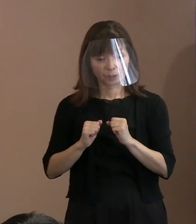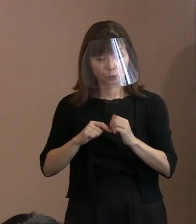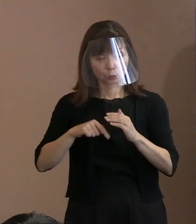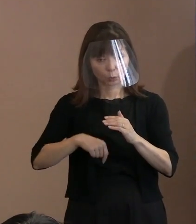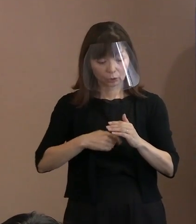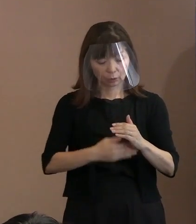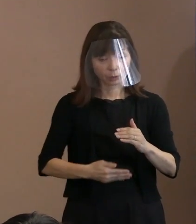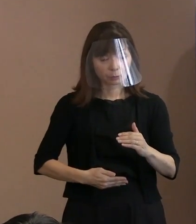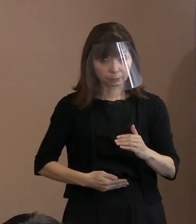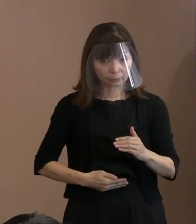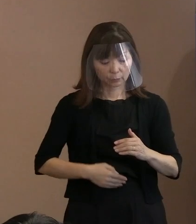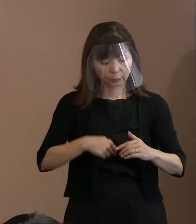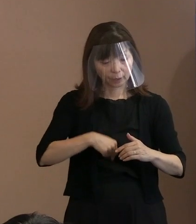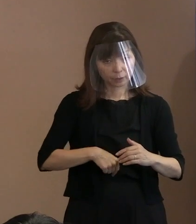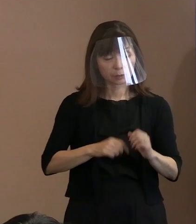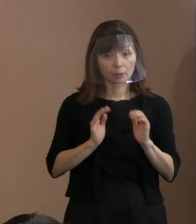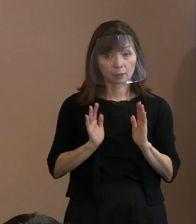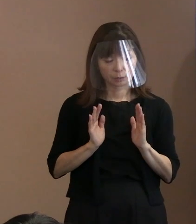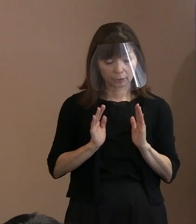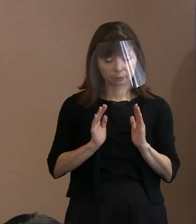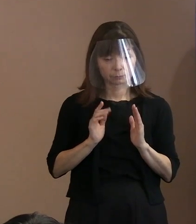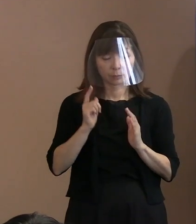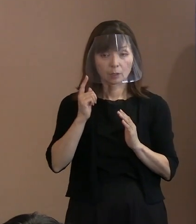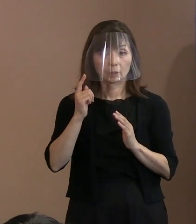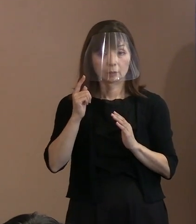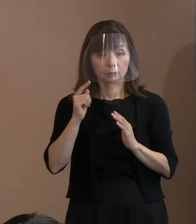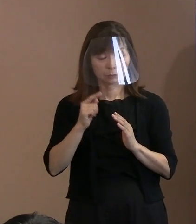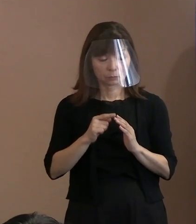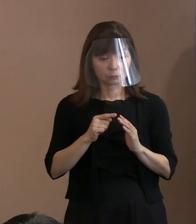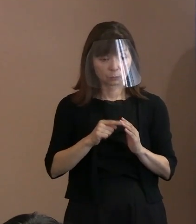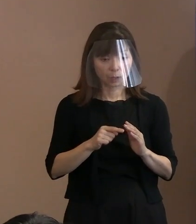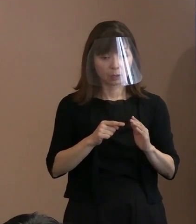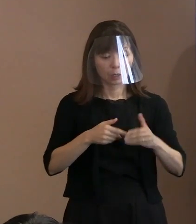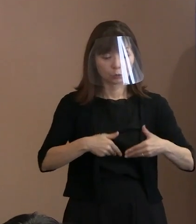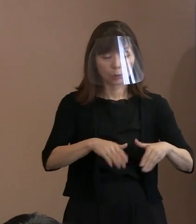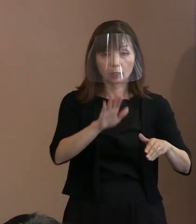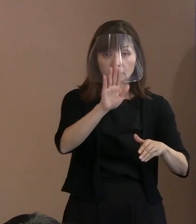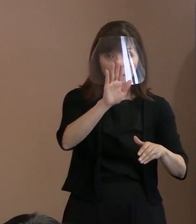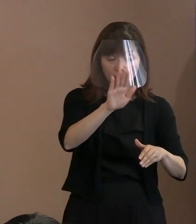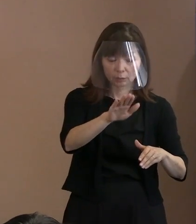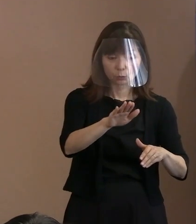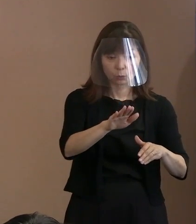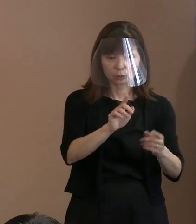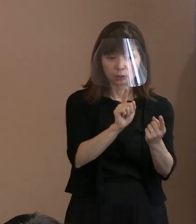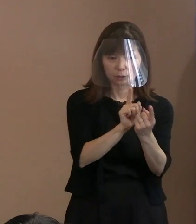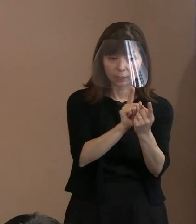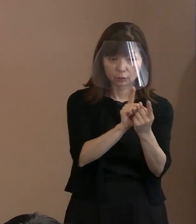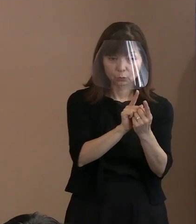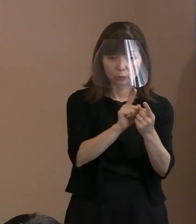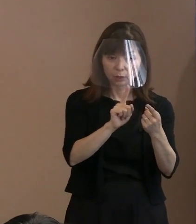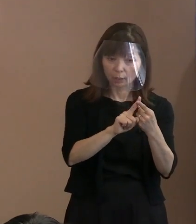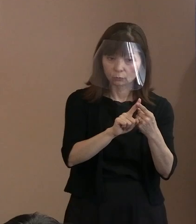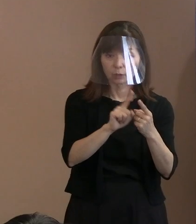御本人じゃないのですね｡ 母親がこれにあたるかどうか ということなのですけれども､